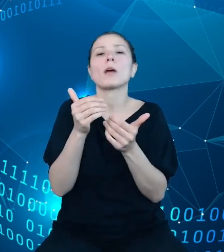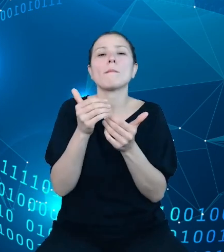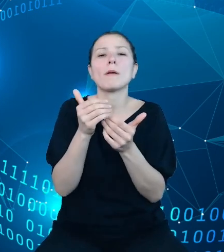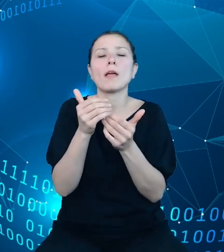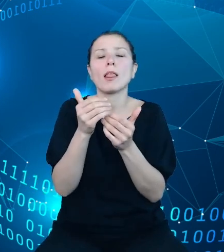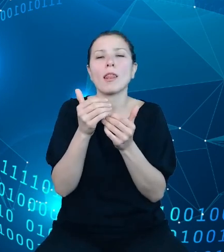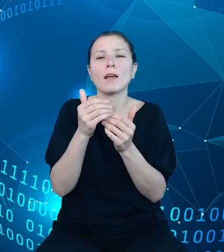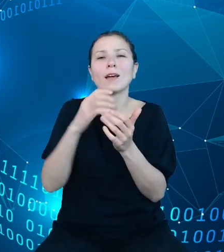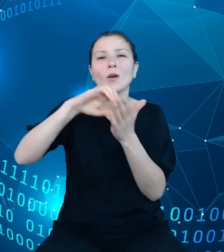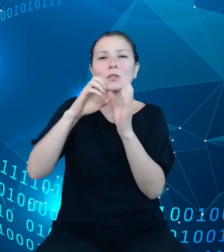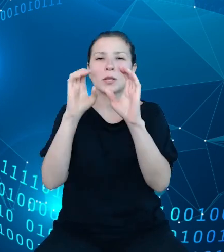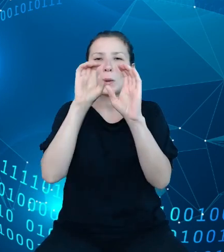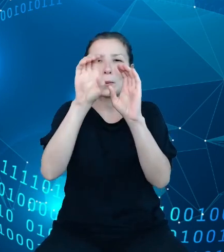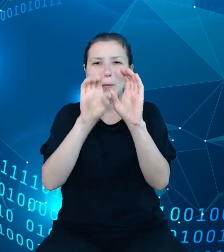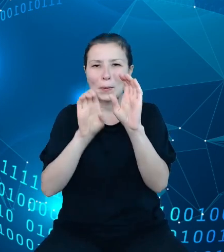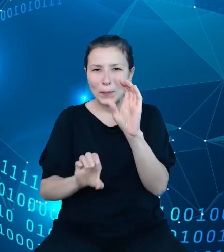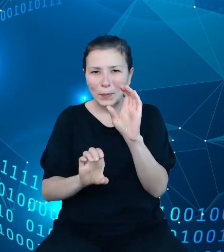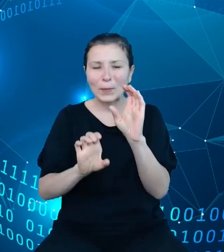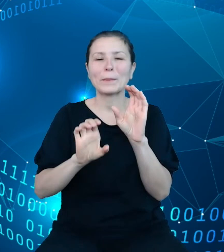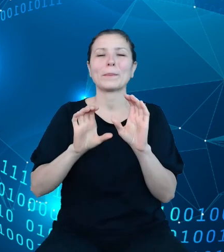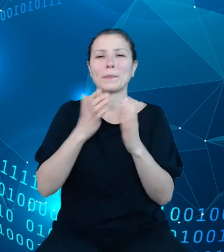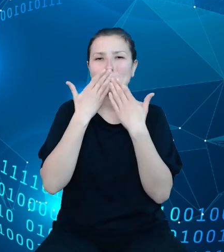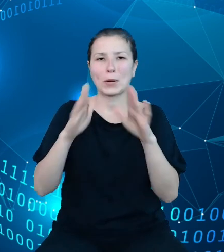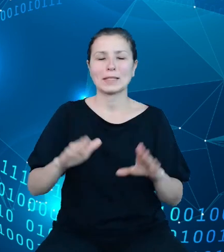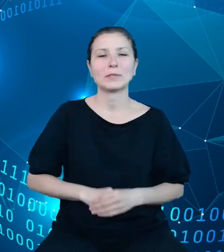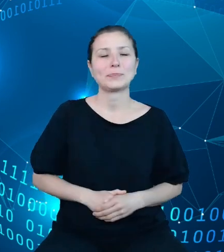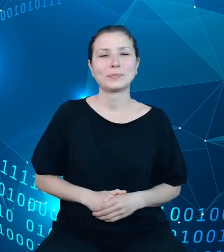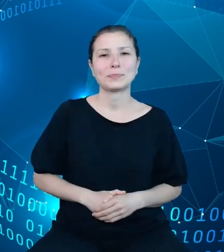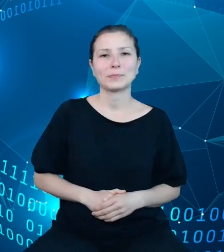występujące po prawej stronie. Już taka szczegółowość danych daje